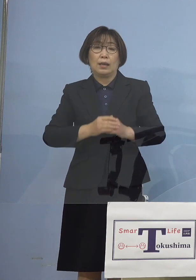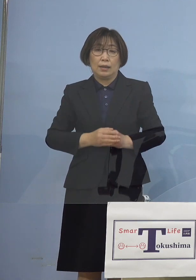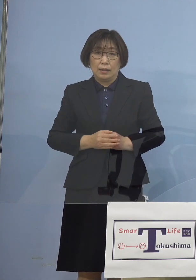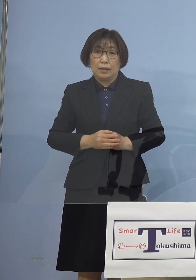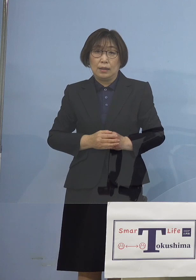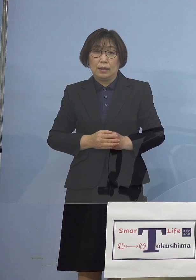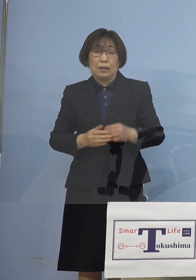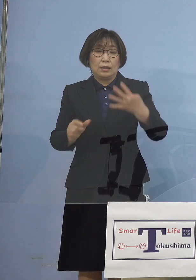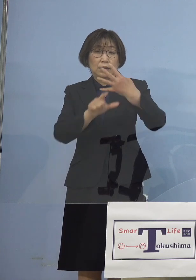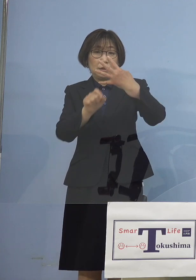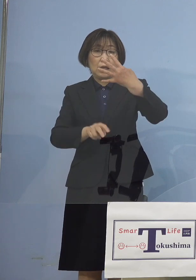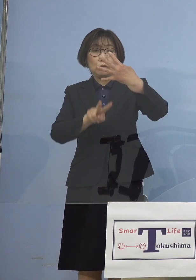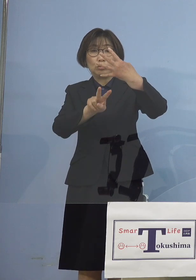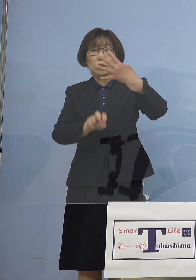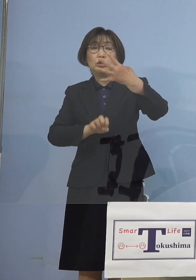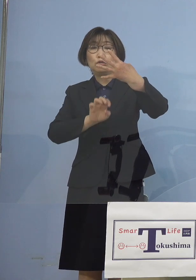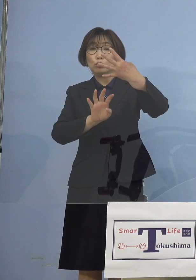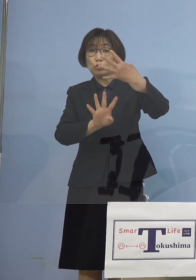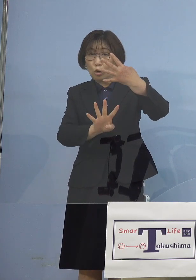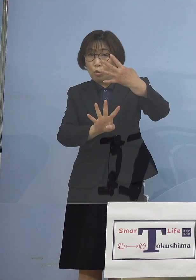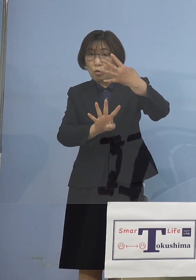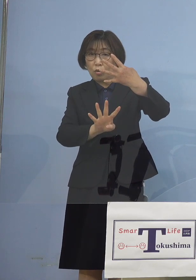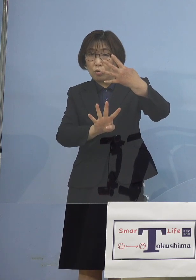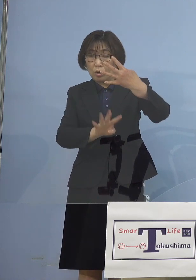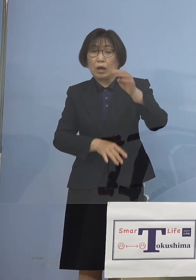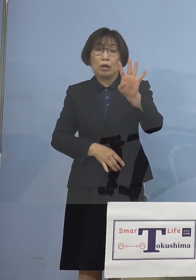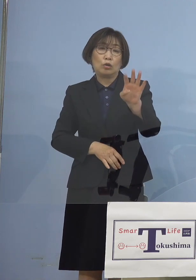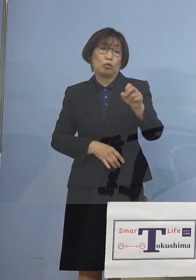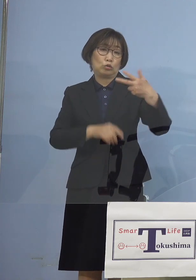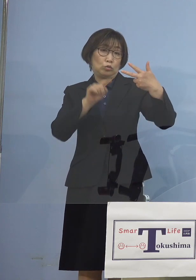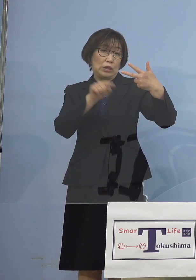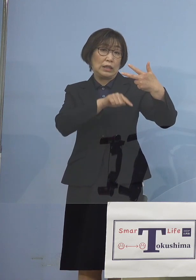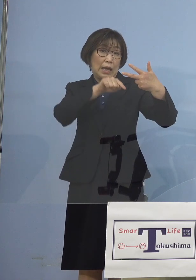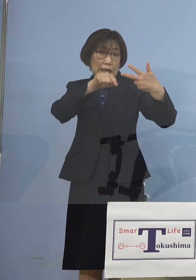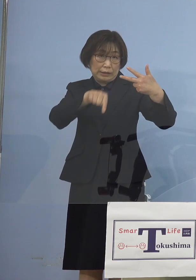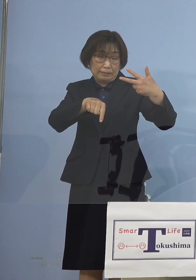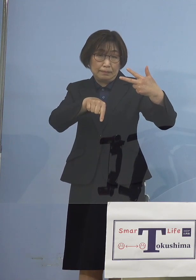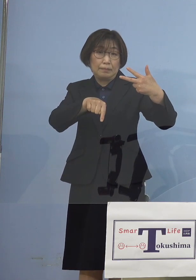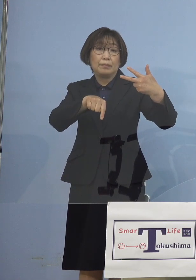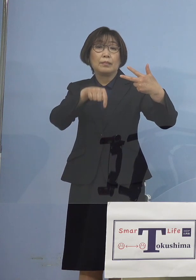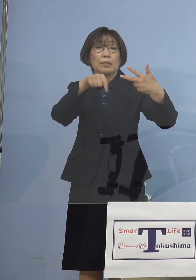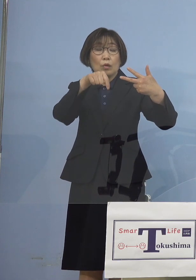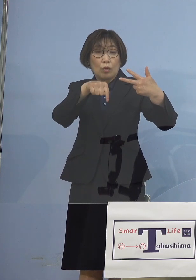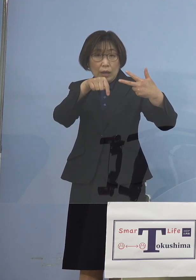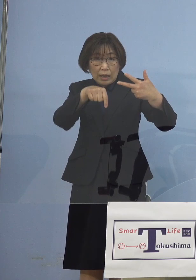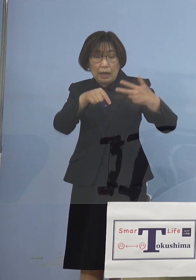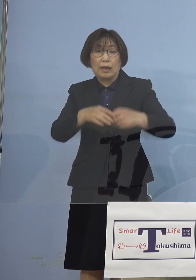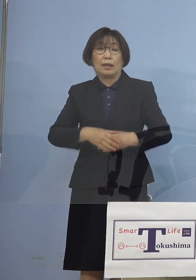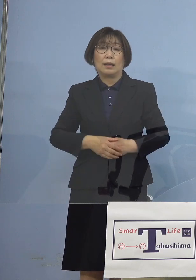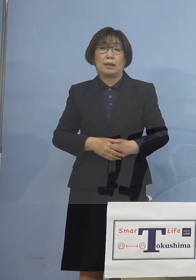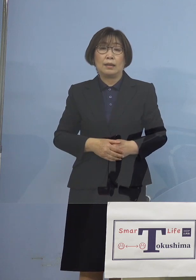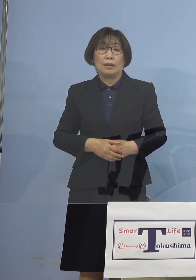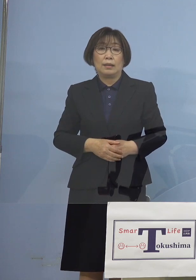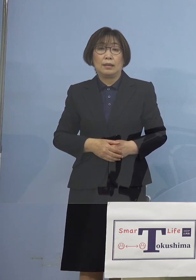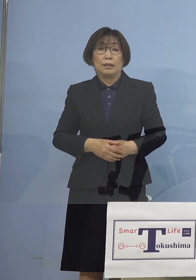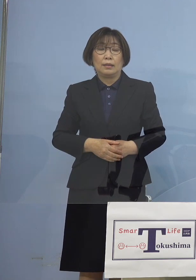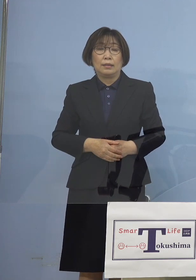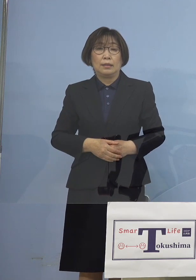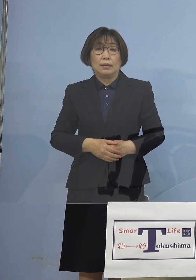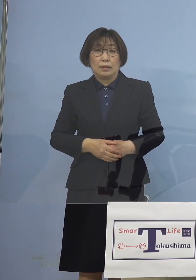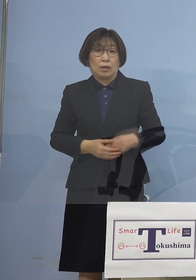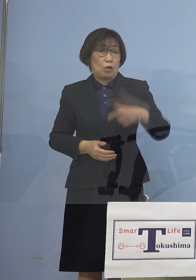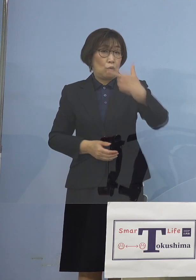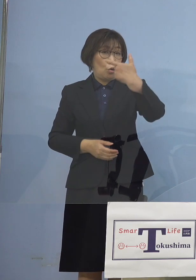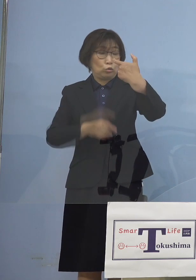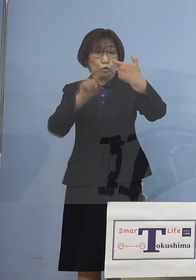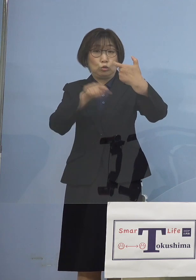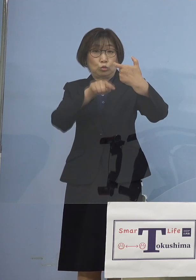4月24日47名であったものが 何と60名